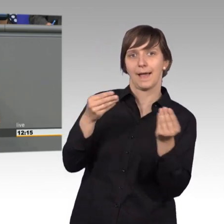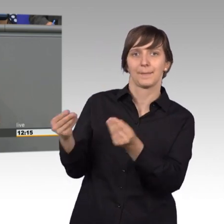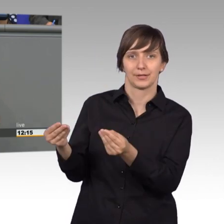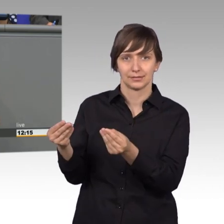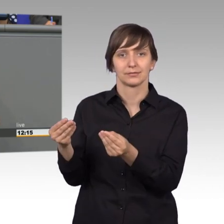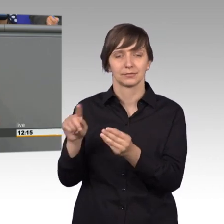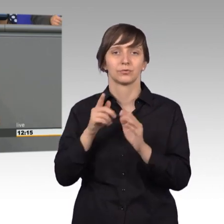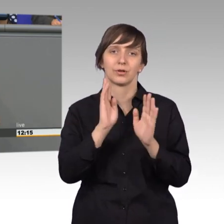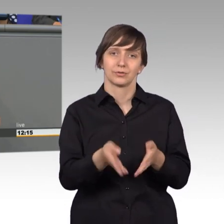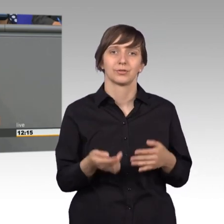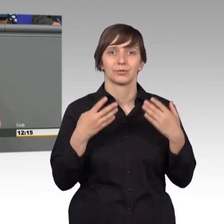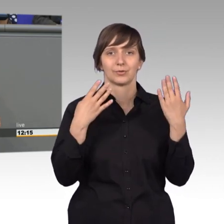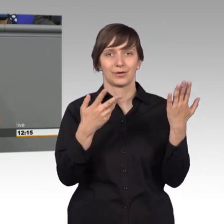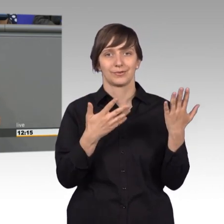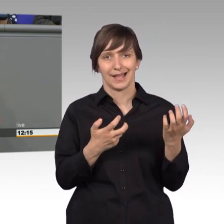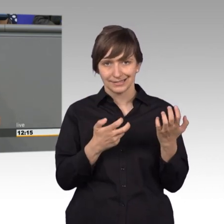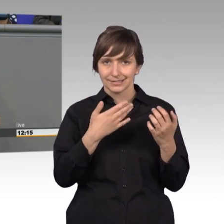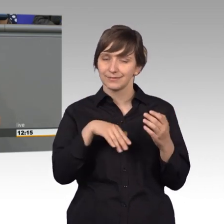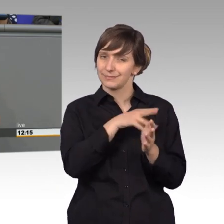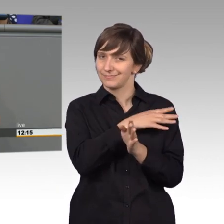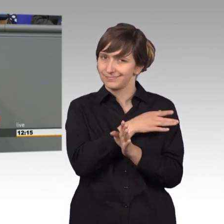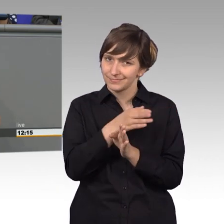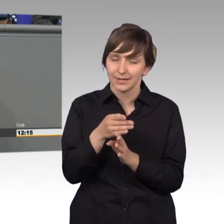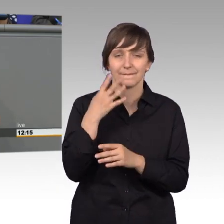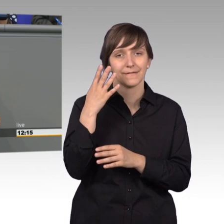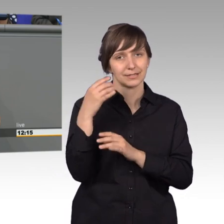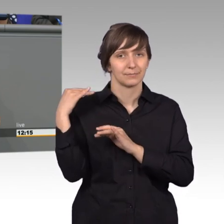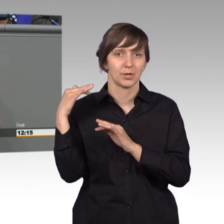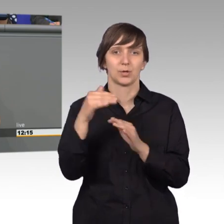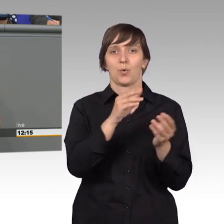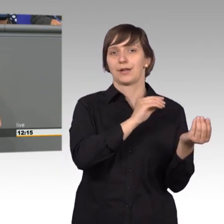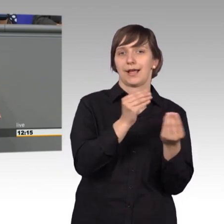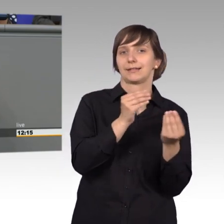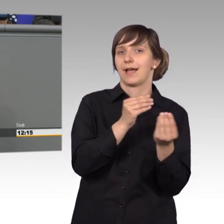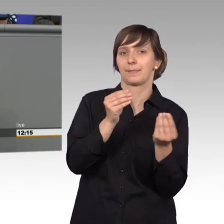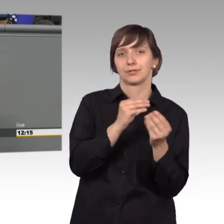40 Millionen Eingaben an die damalige Staatsführung eingereicht. 40 Millionen.